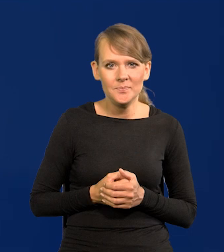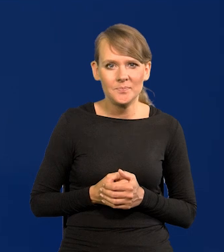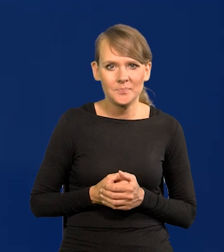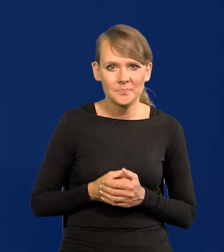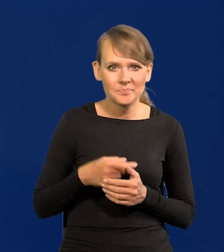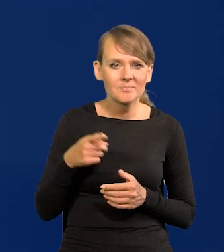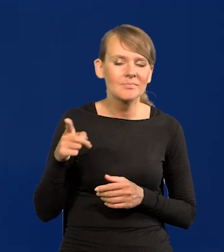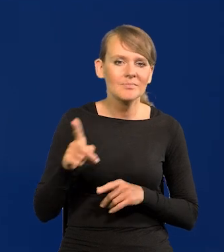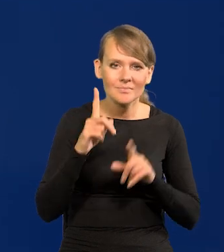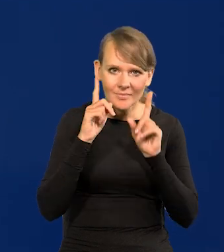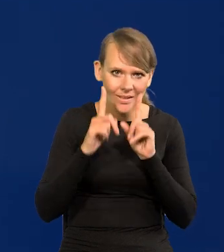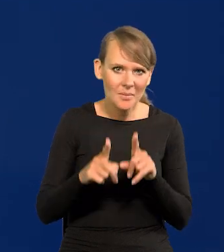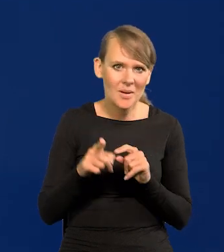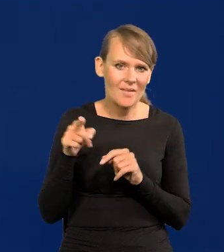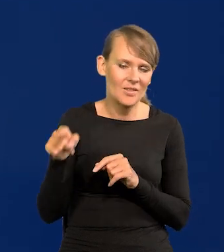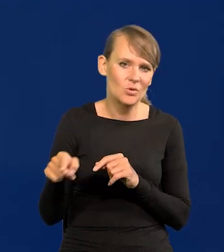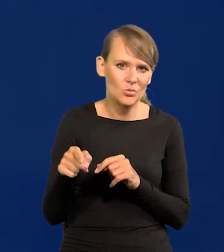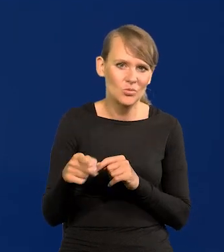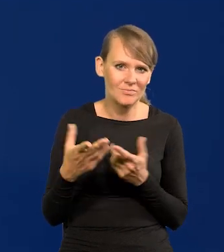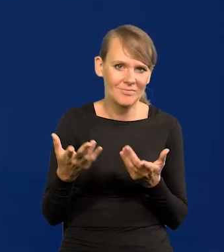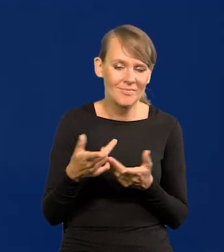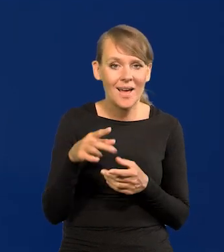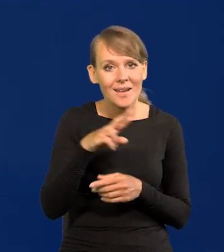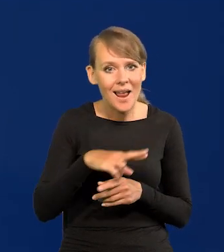to państwo zobaczą, że naprawdę jakichś wątpliwości w radzie nie ma.